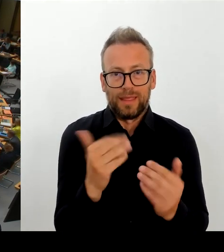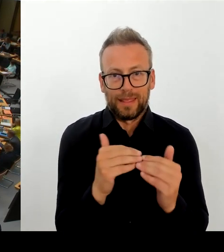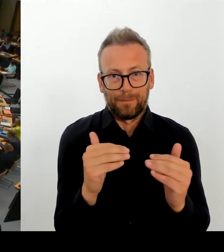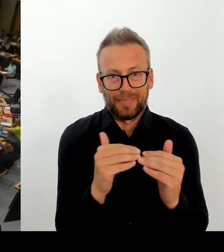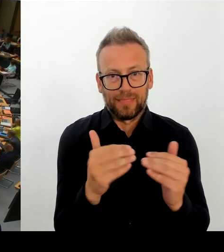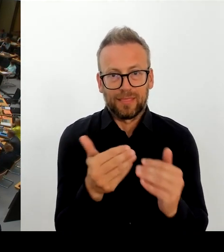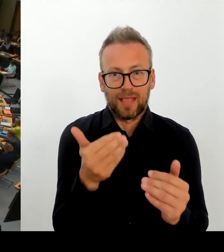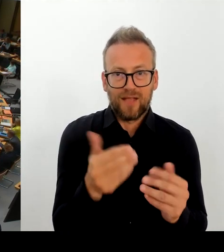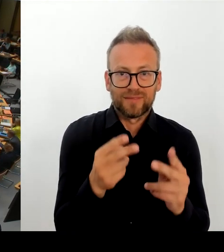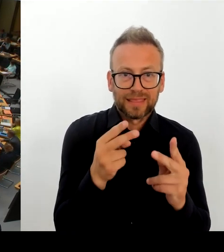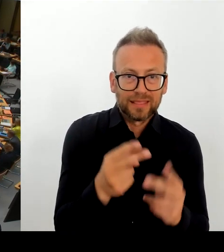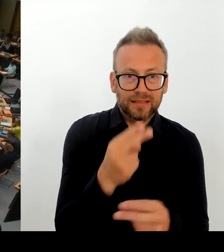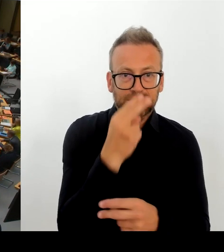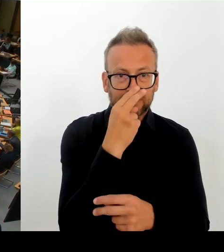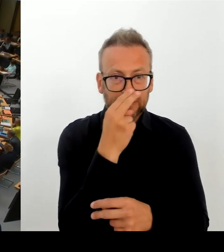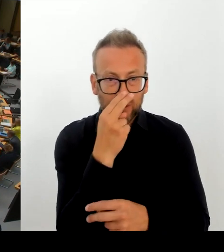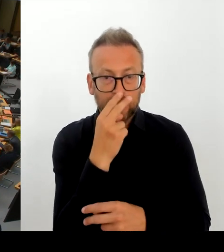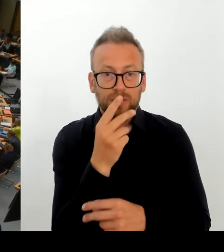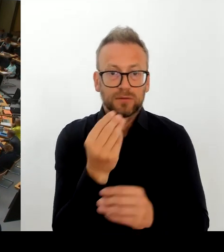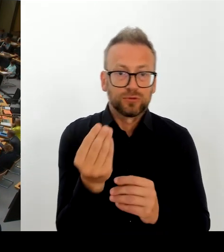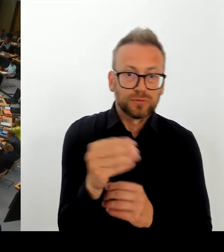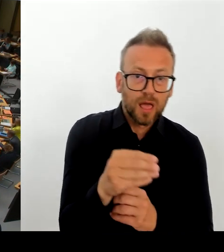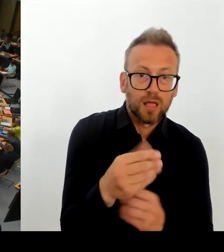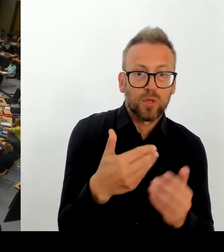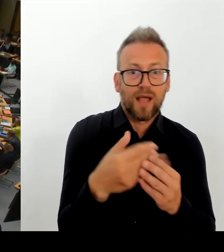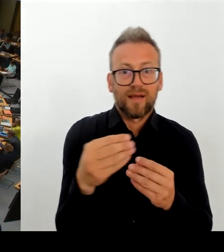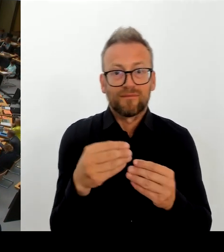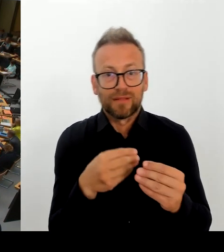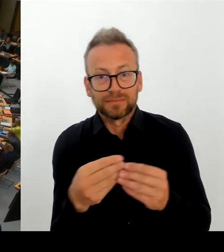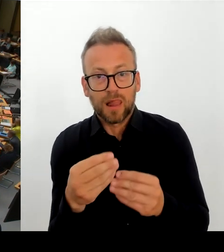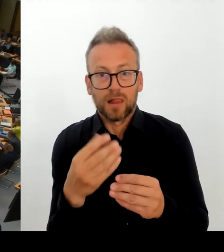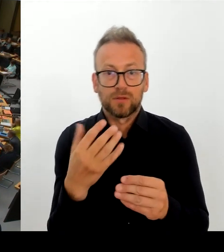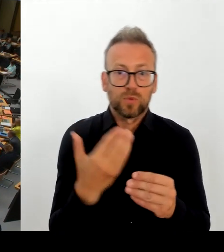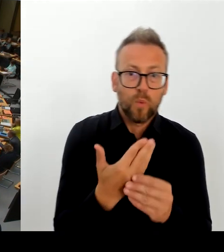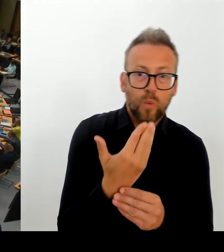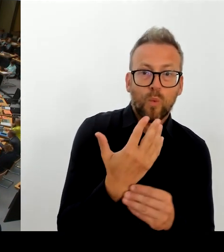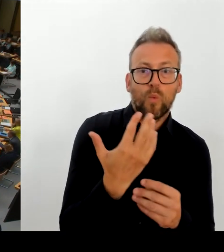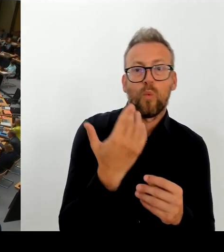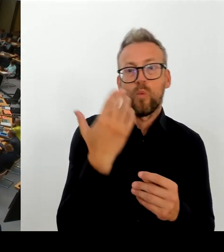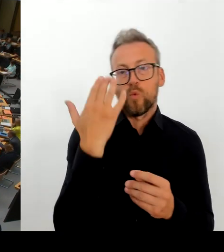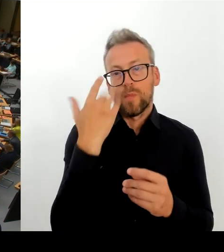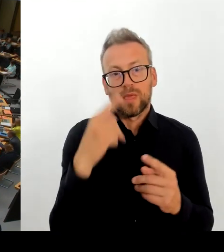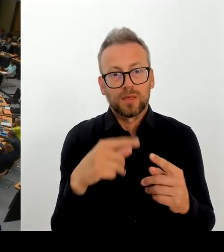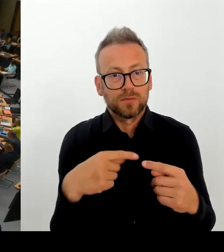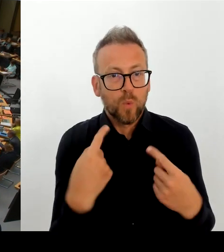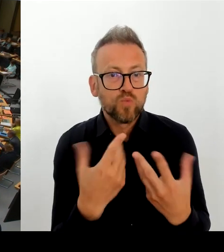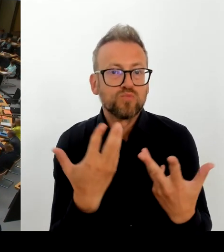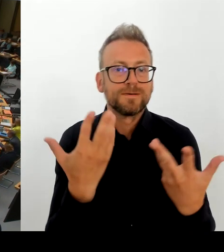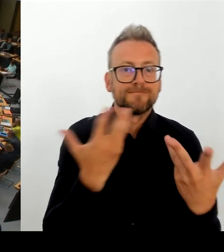die Regierung, die TTL womöglich auch als Lösung zu verlassen. Überlegen Sie das